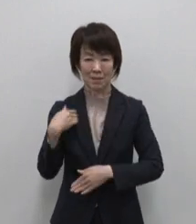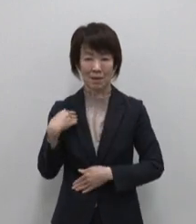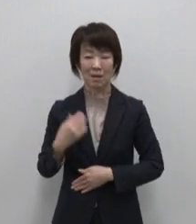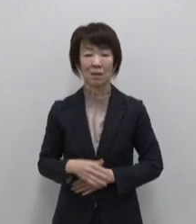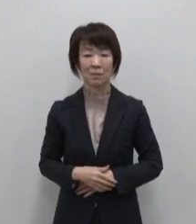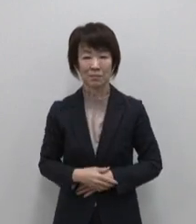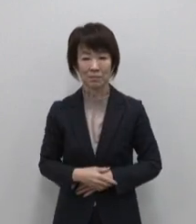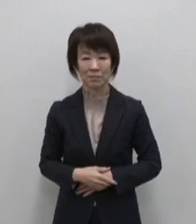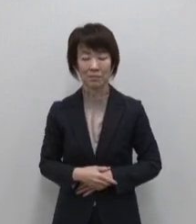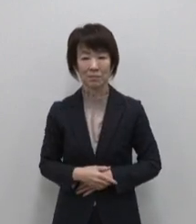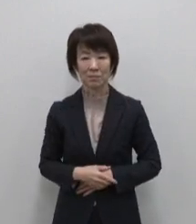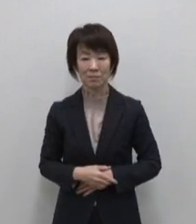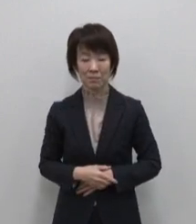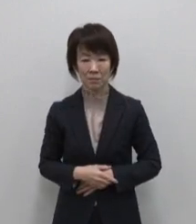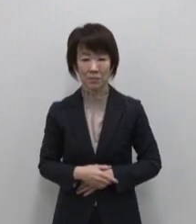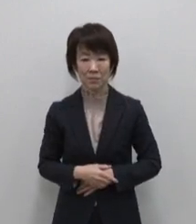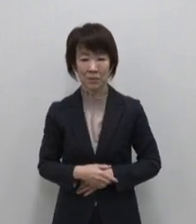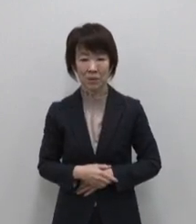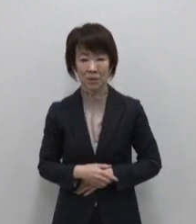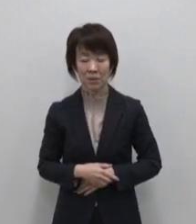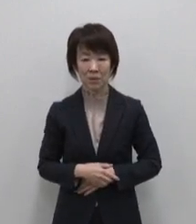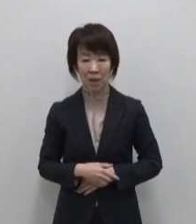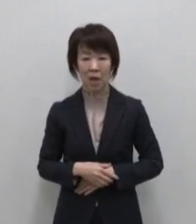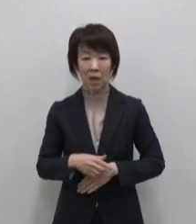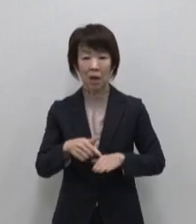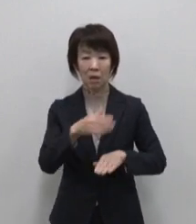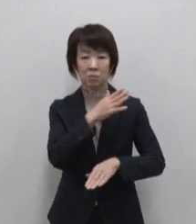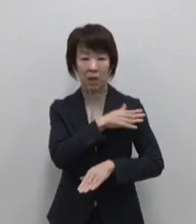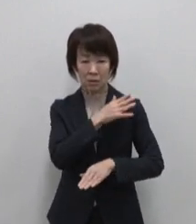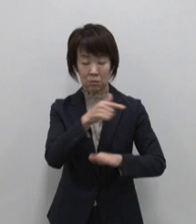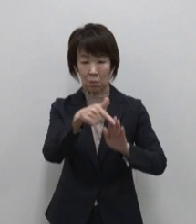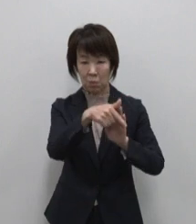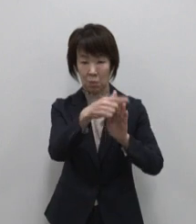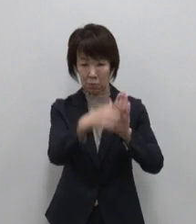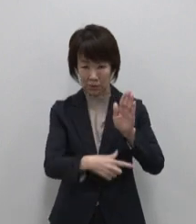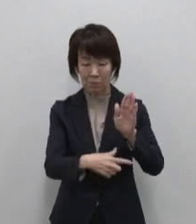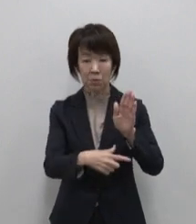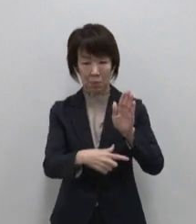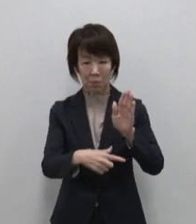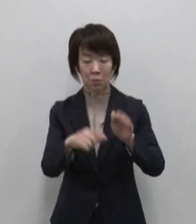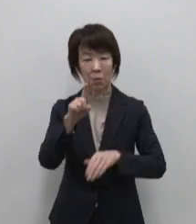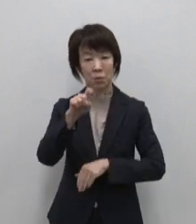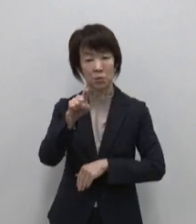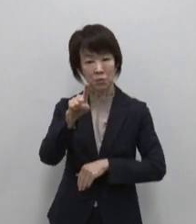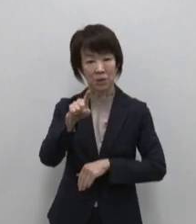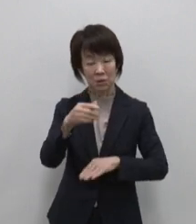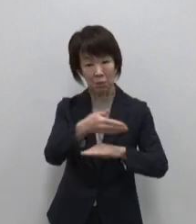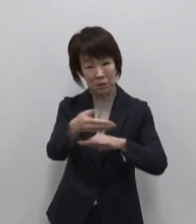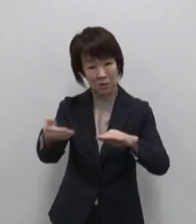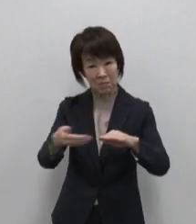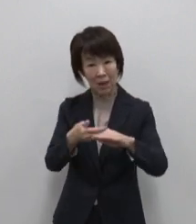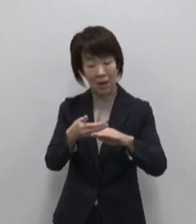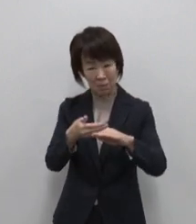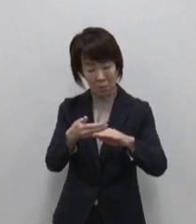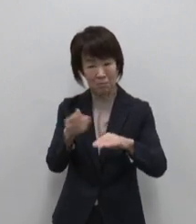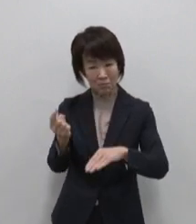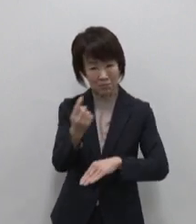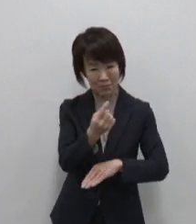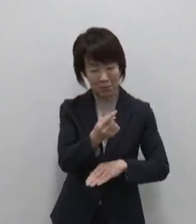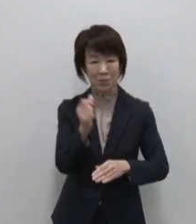それではここからブランドコンセプトと 東京宝島11島をひとつずつ ご紹介します